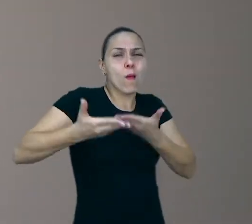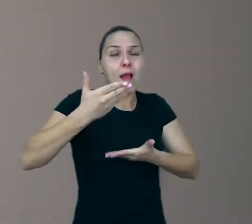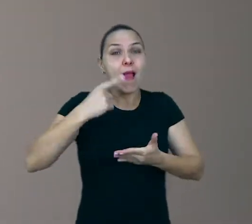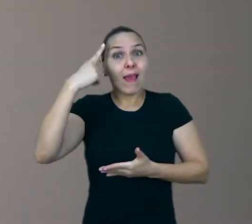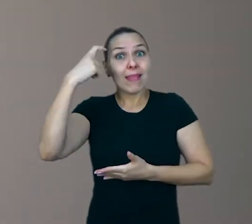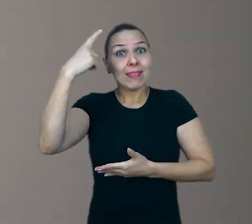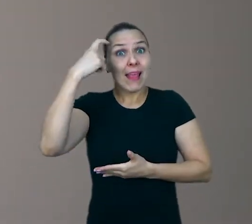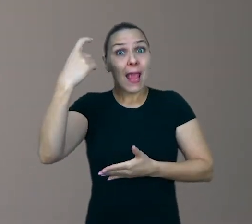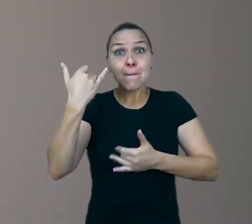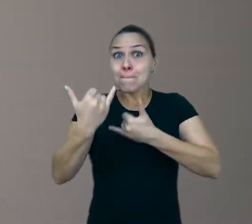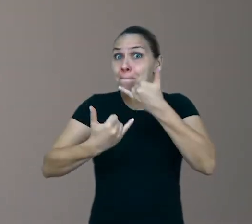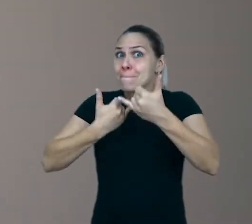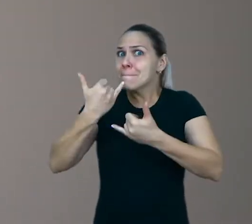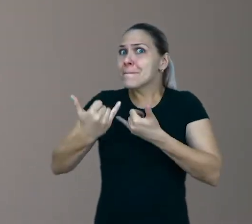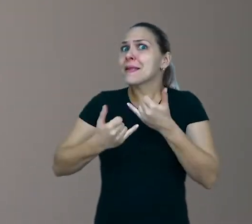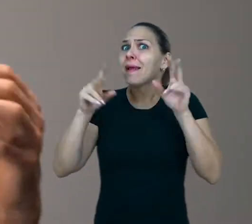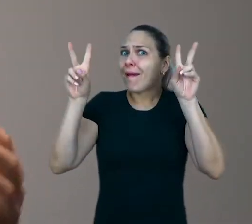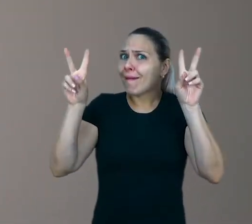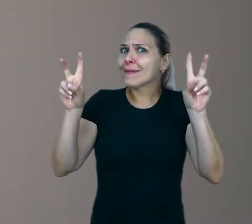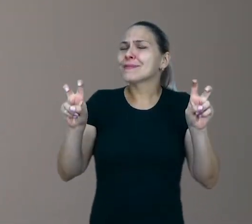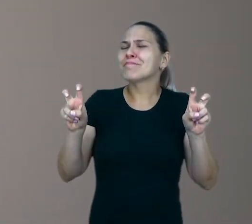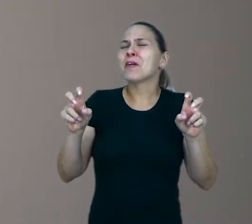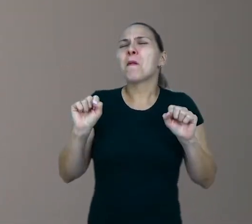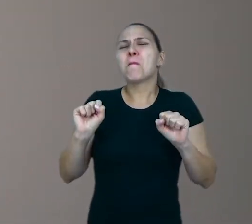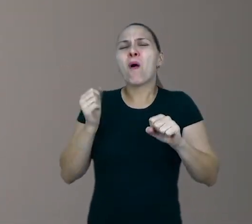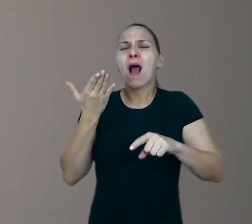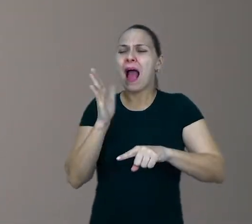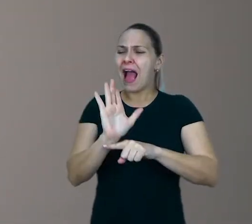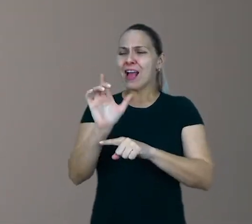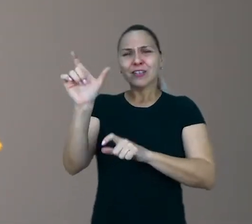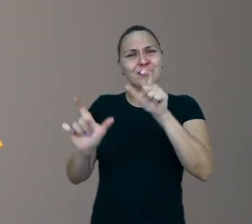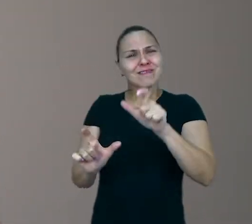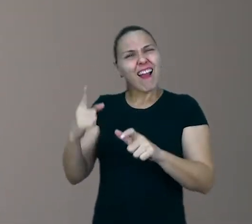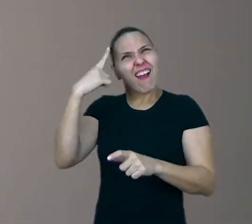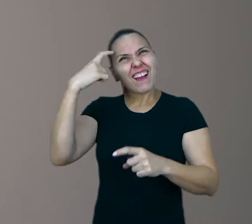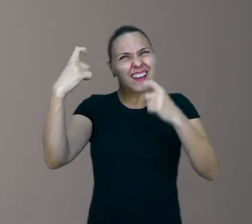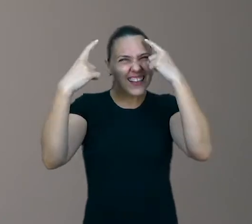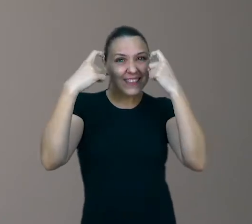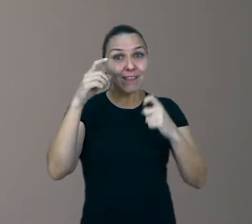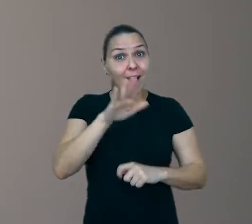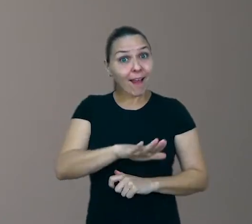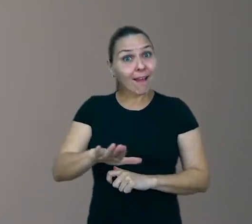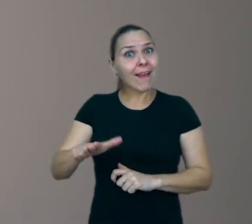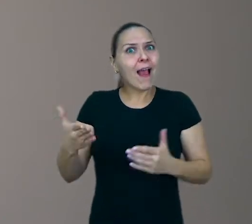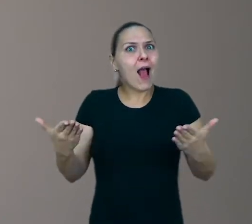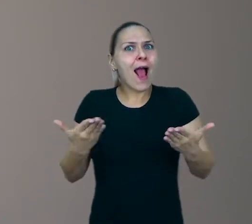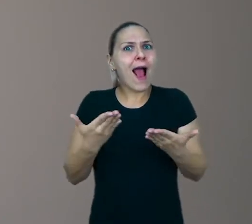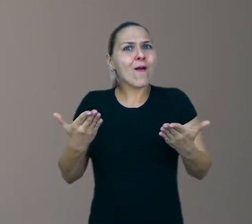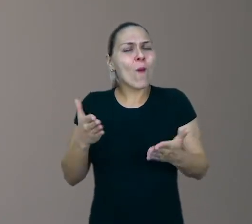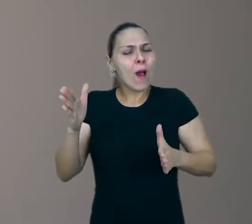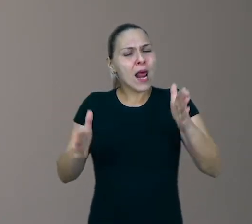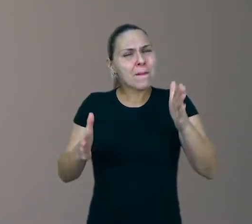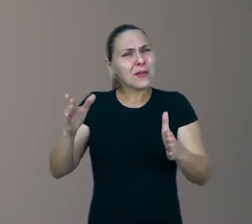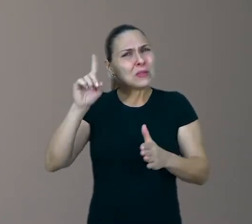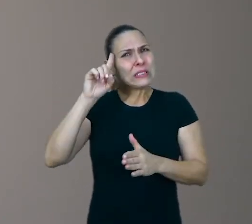Ideias que podem nos ajudar no bem-estar e na criatividade dos pequeninos, nestes dias tão difíceis que estamos atravessando.